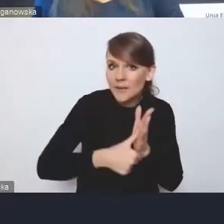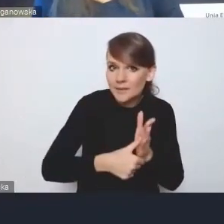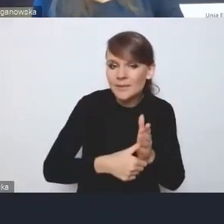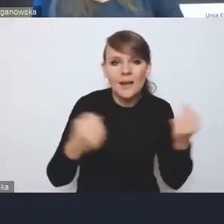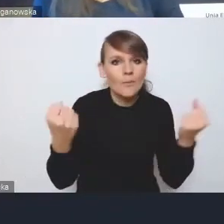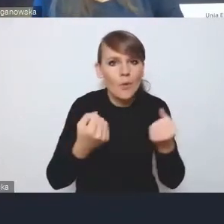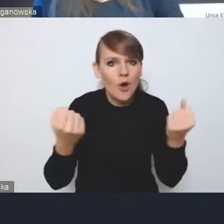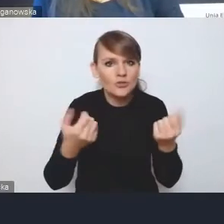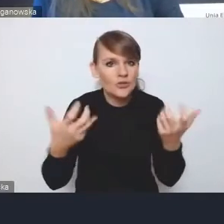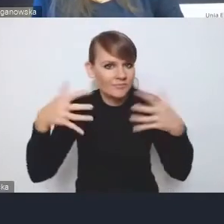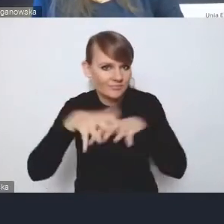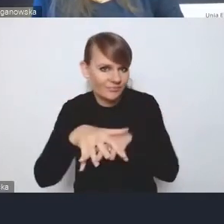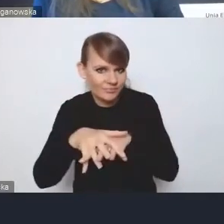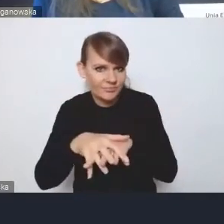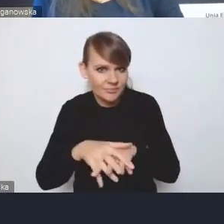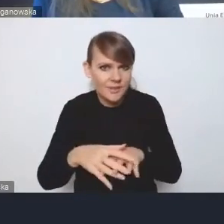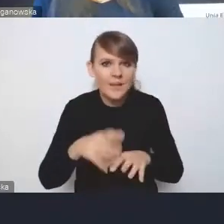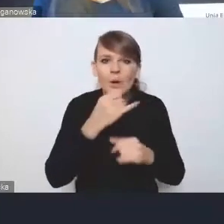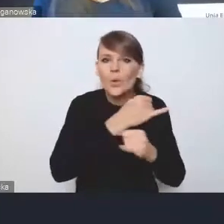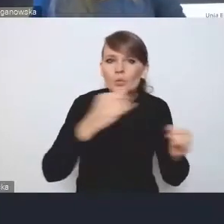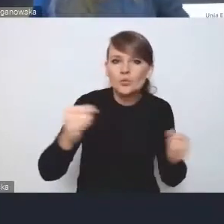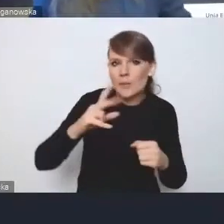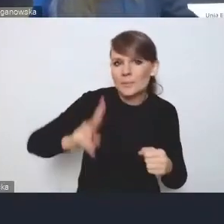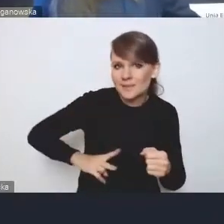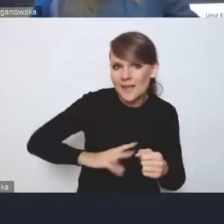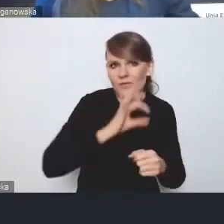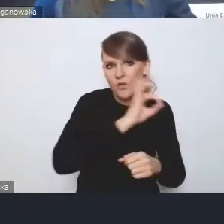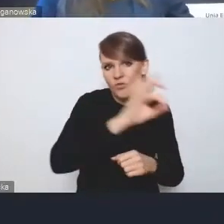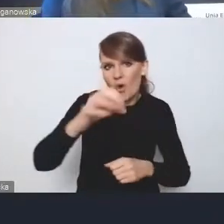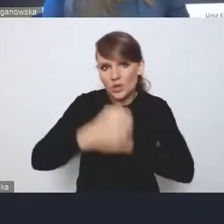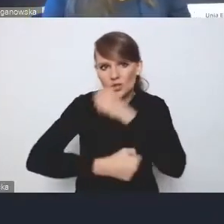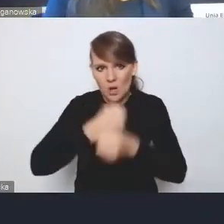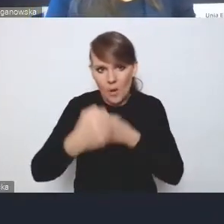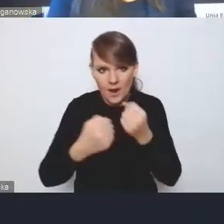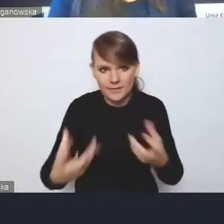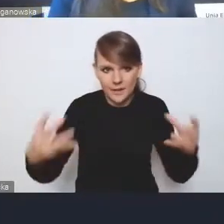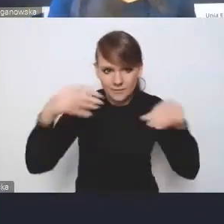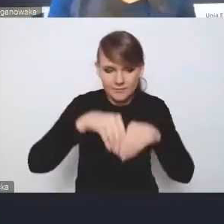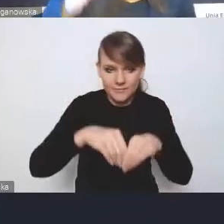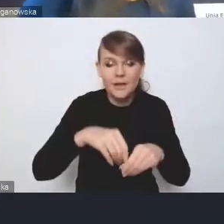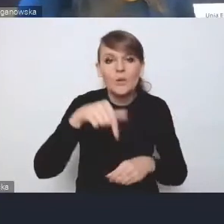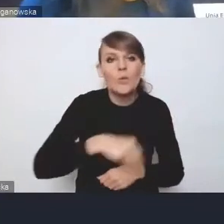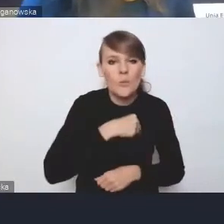w tym sensie, że ona łączy działania wielu resortów. Znamy w Polsce niechęć do tego,